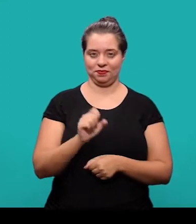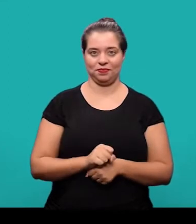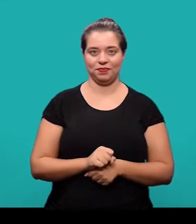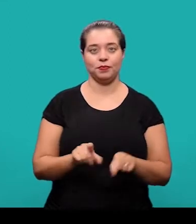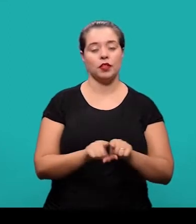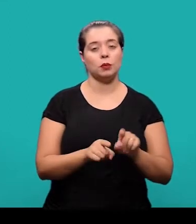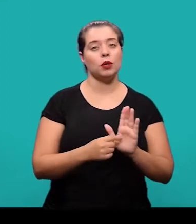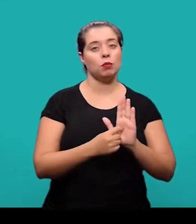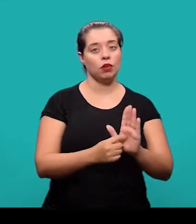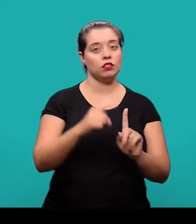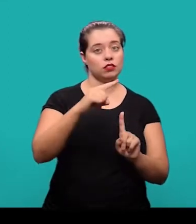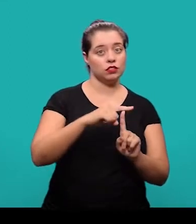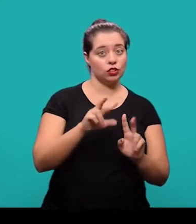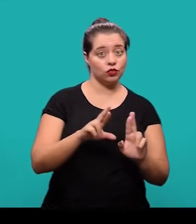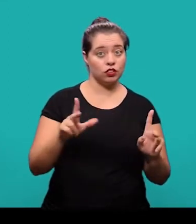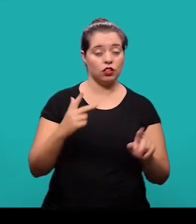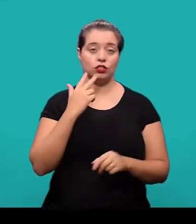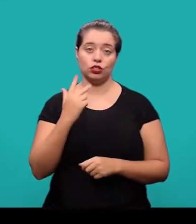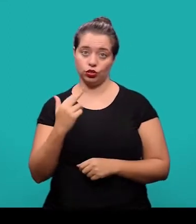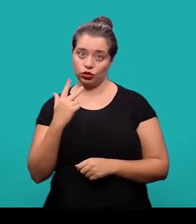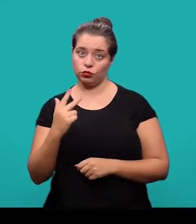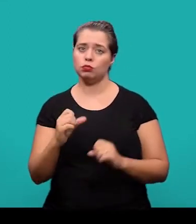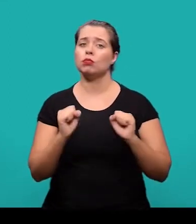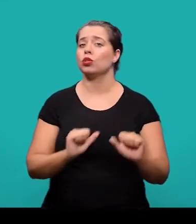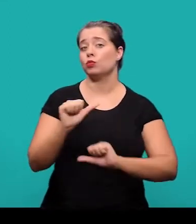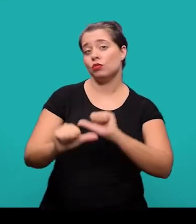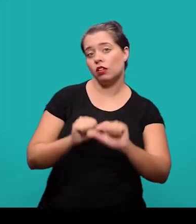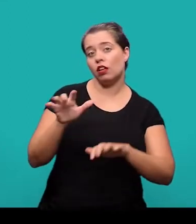E o destaque tipográfico do título em outro idioma ele pode variar